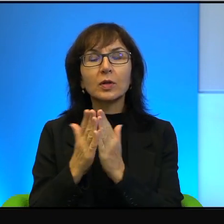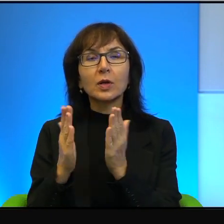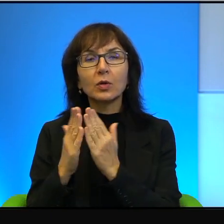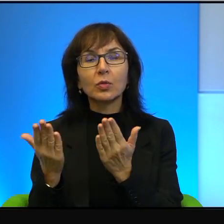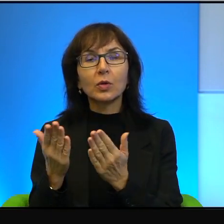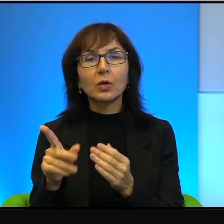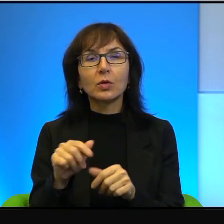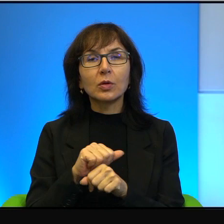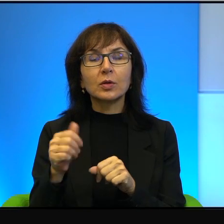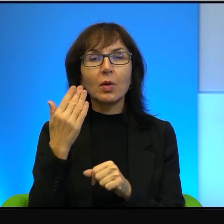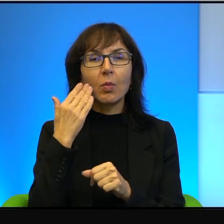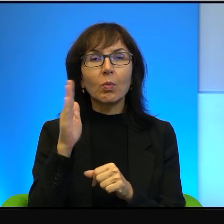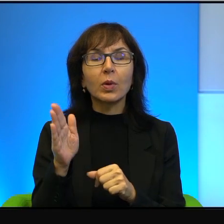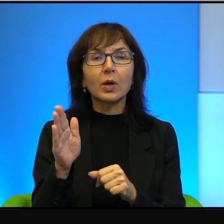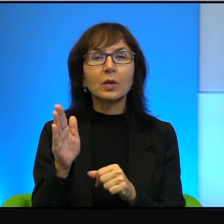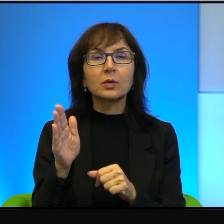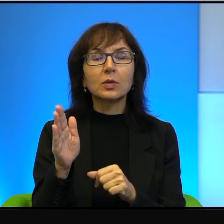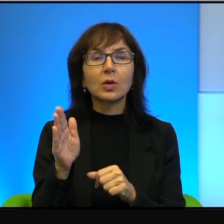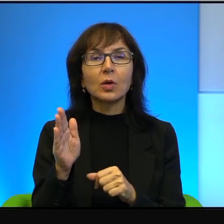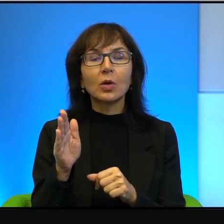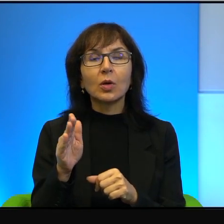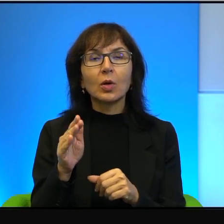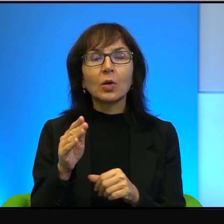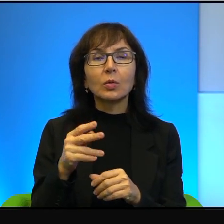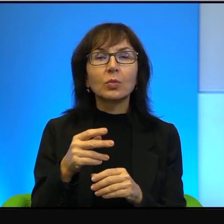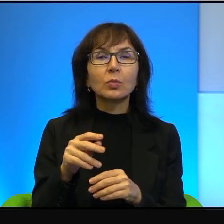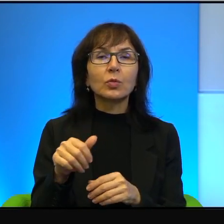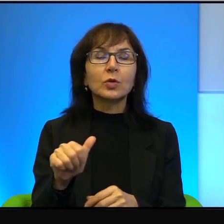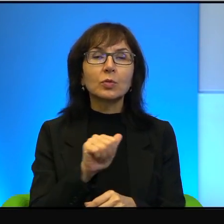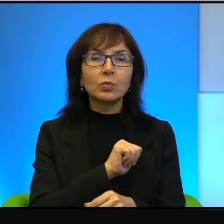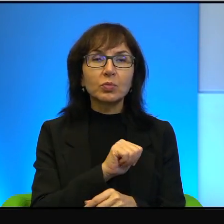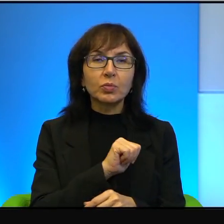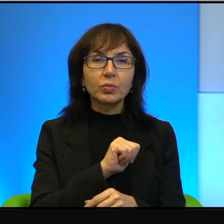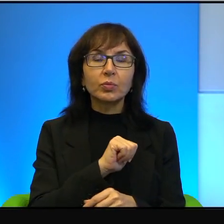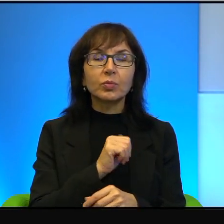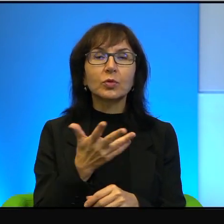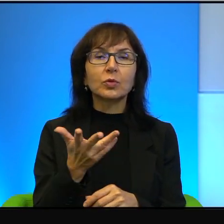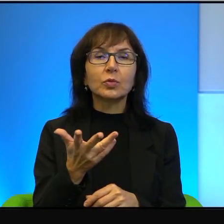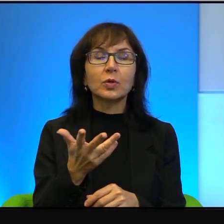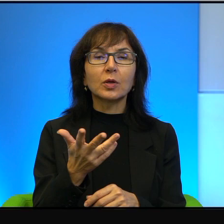bardzo głęboki rachunek sumienia. Trzeba to też powiedzieć,